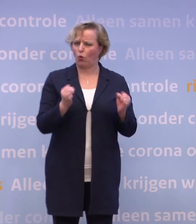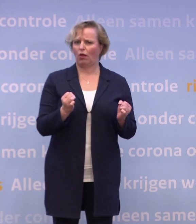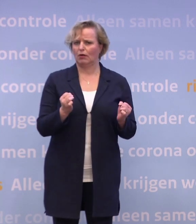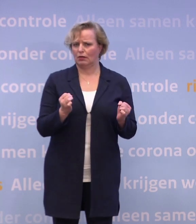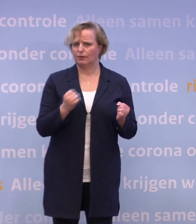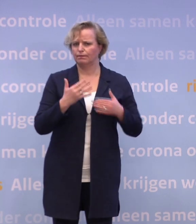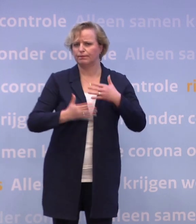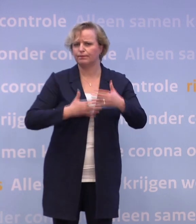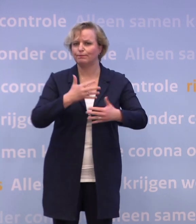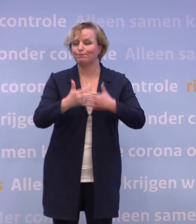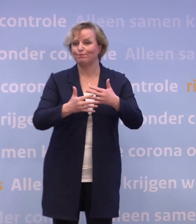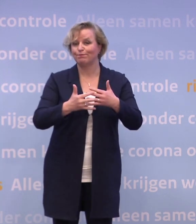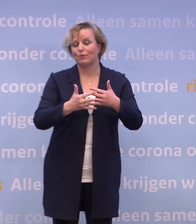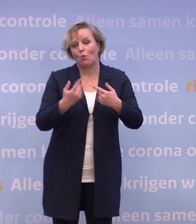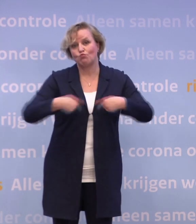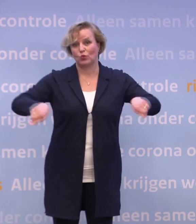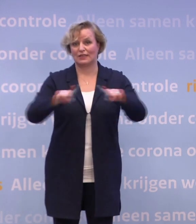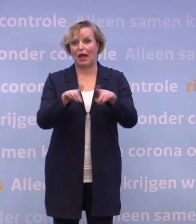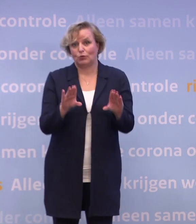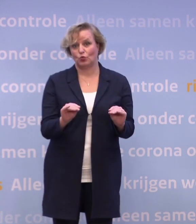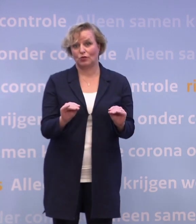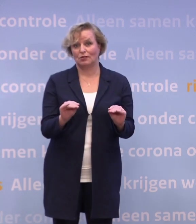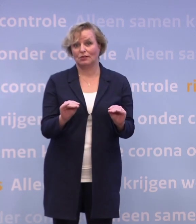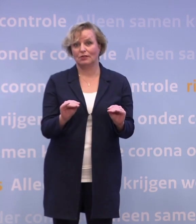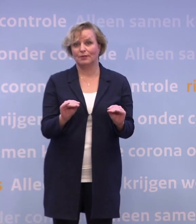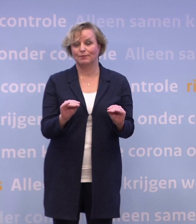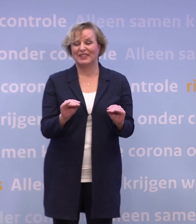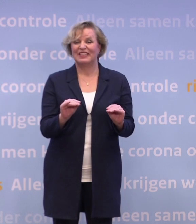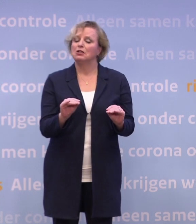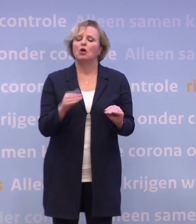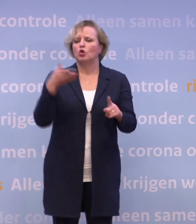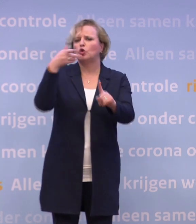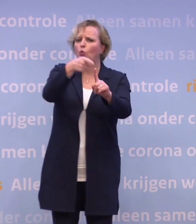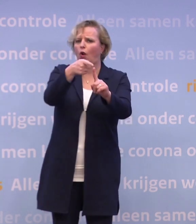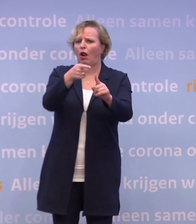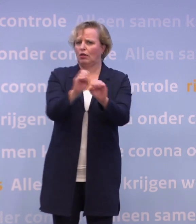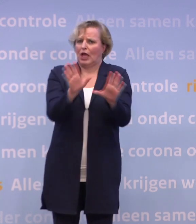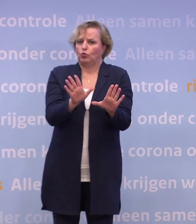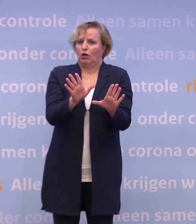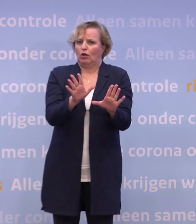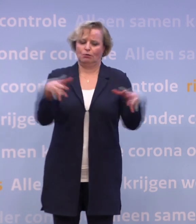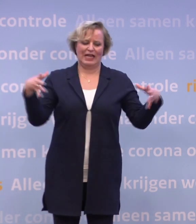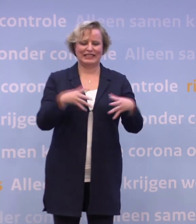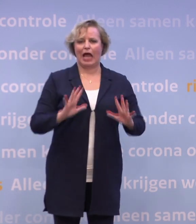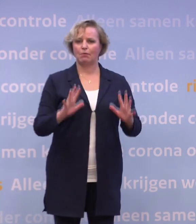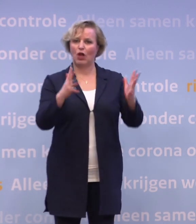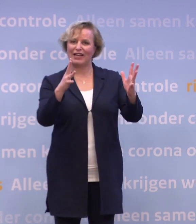En die hebben we samen te leggen. Het plaatje op de doos is duidelijk... ...een samenleving die door vaccinatie beschermd is.